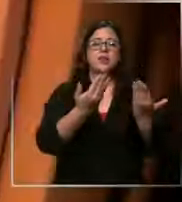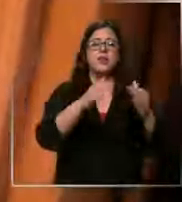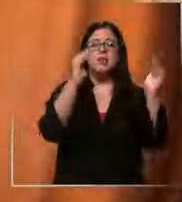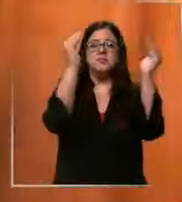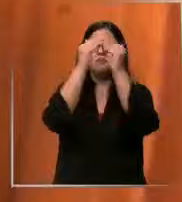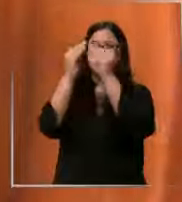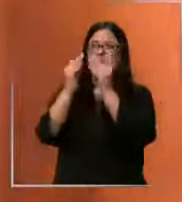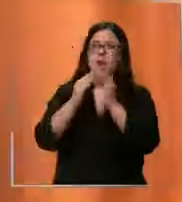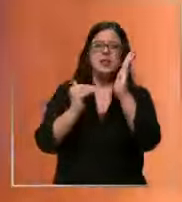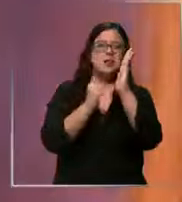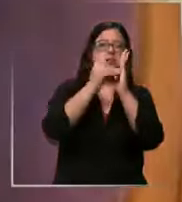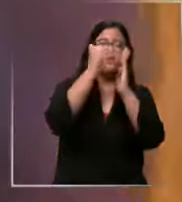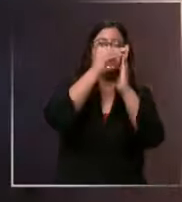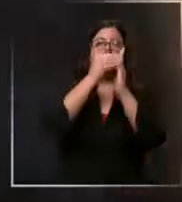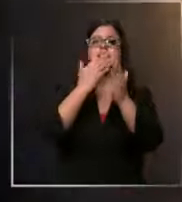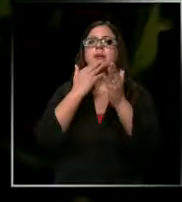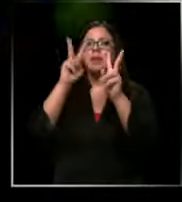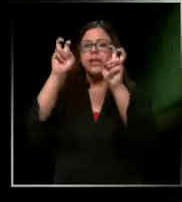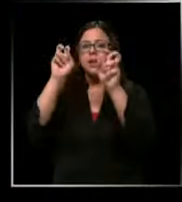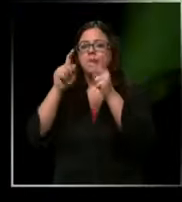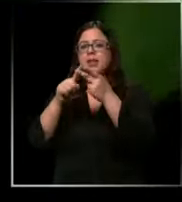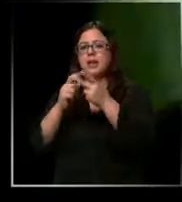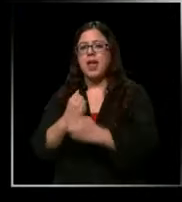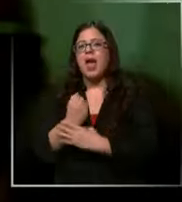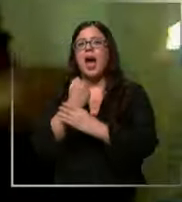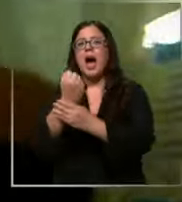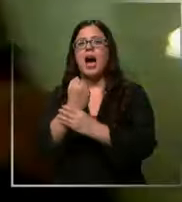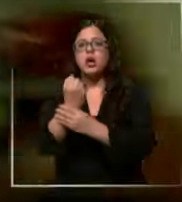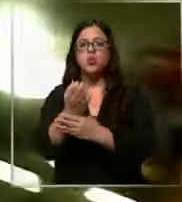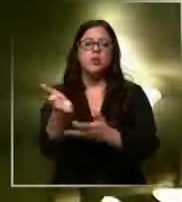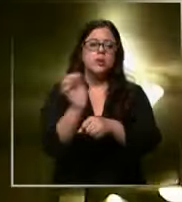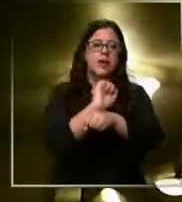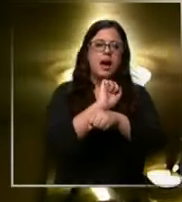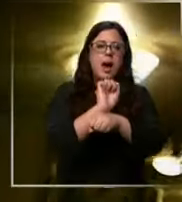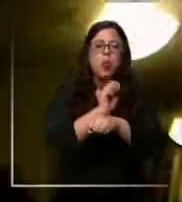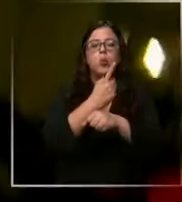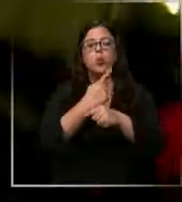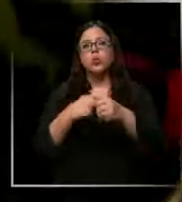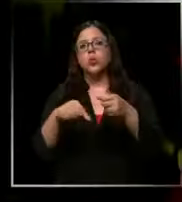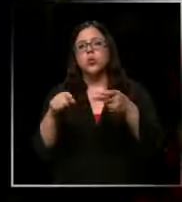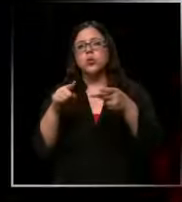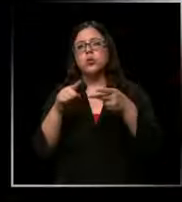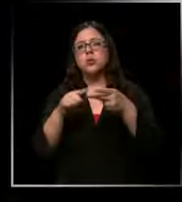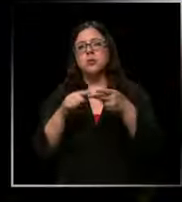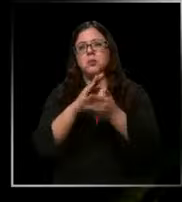después se fue ampliando el área de rescate a rescate vehicular eh Ya sea personas atrapadas